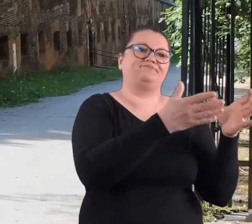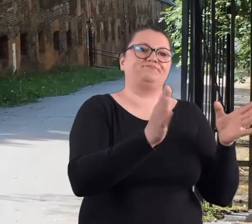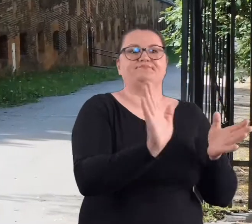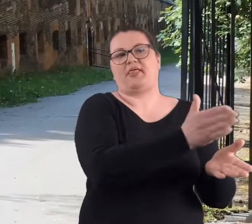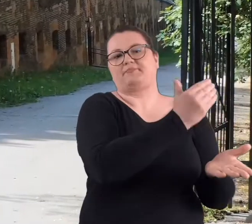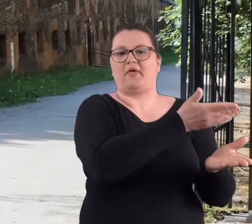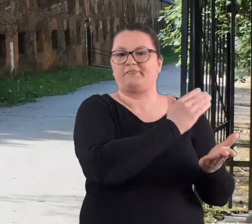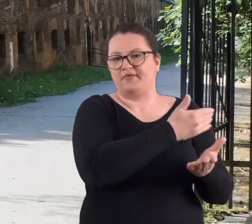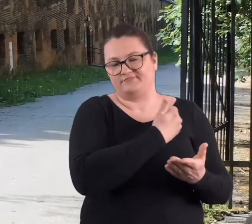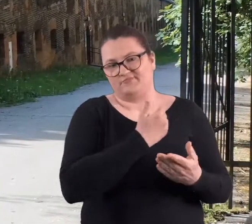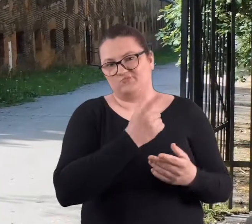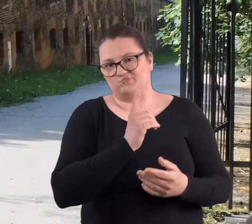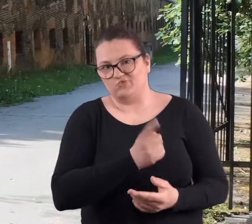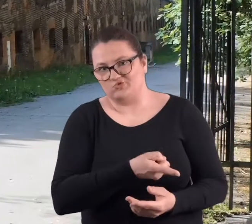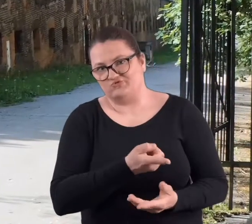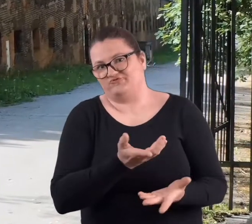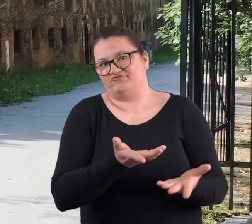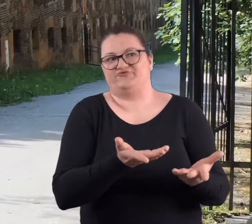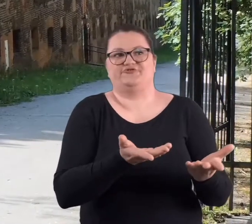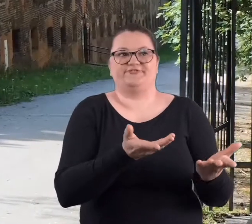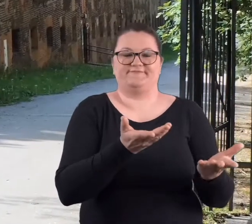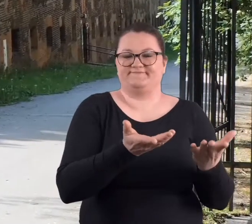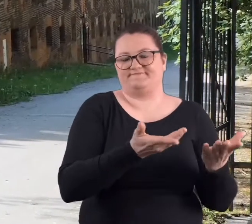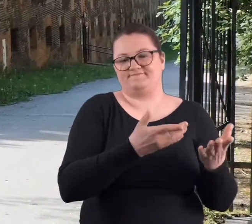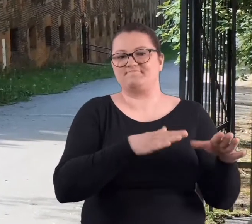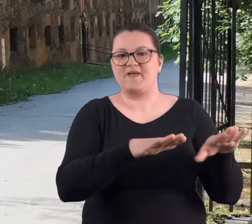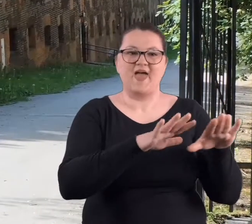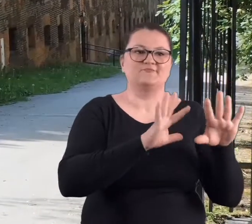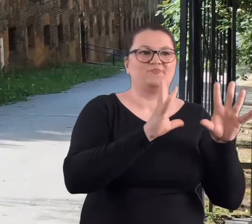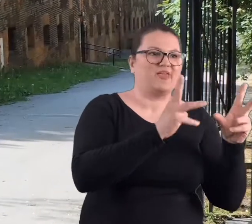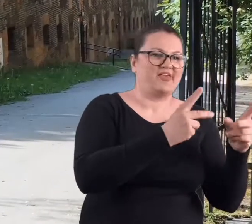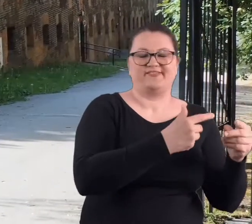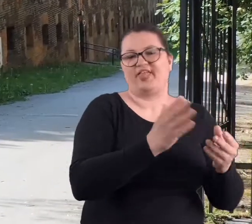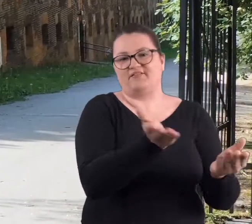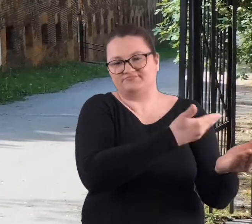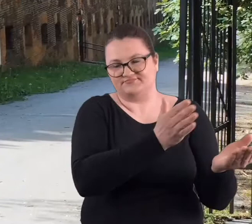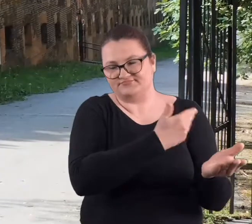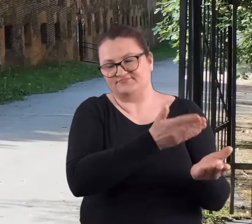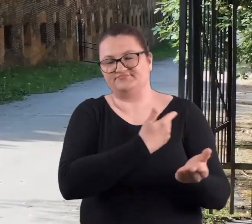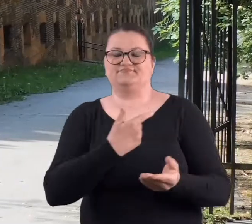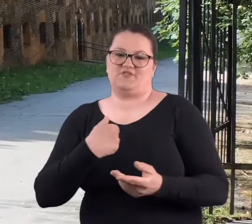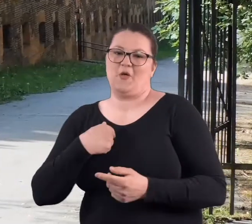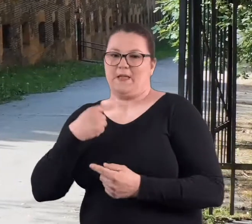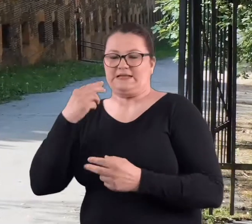skupisk drzew czy jakiś nawet takich miejsc pięknej przyrody.